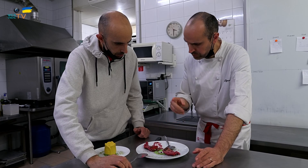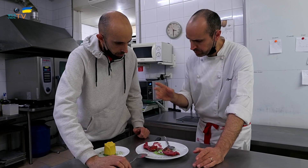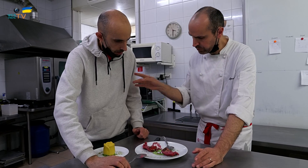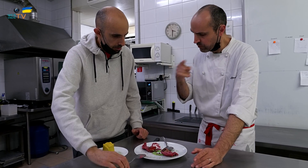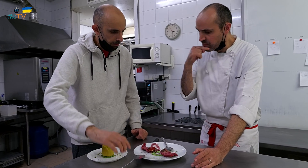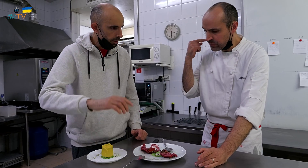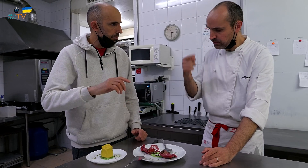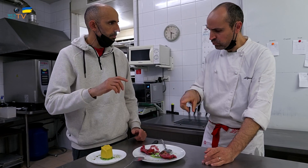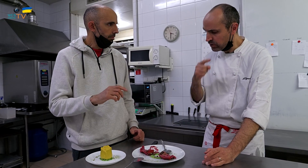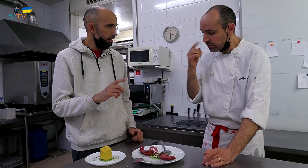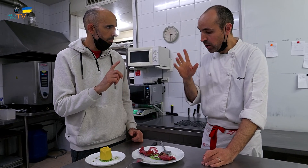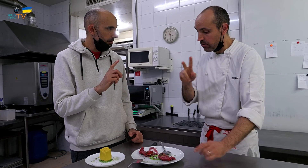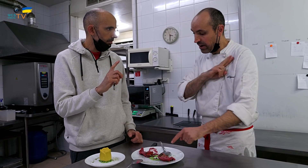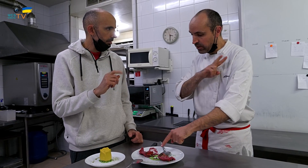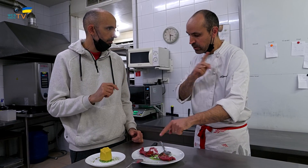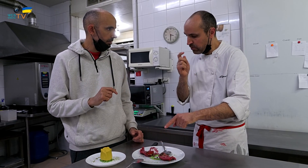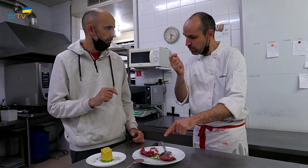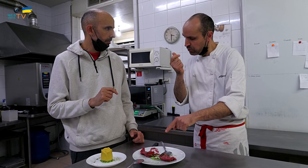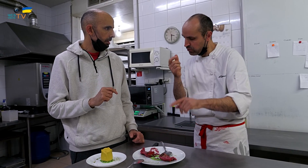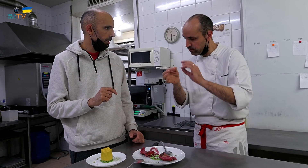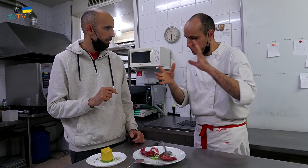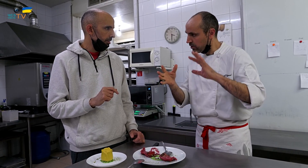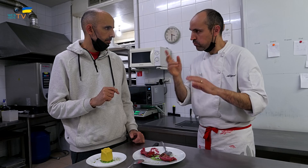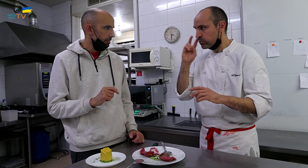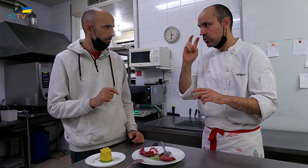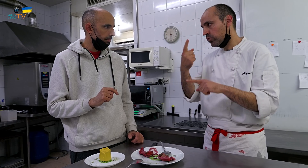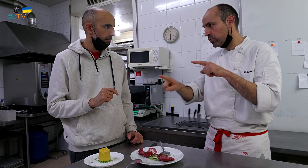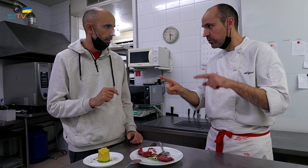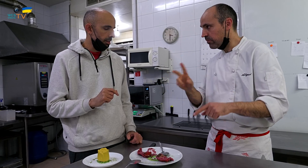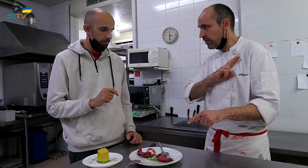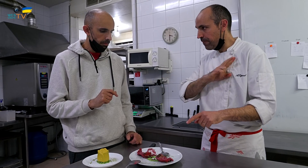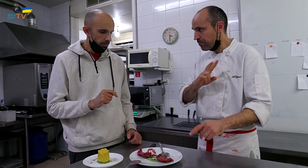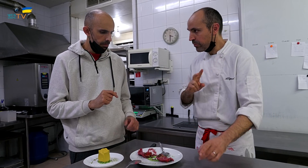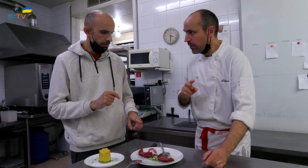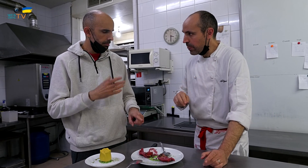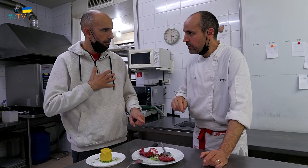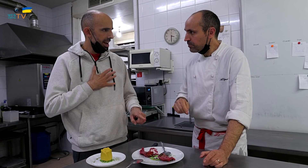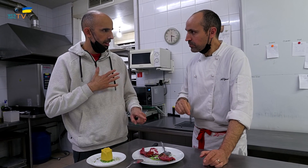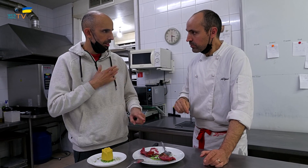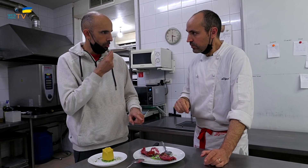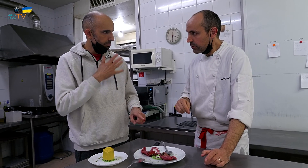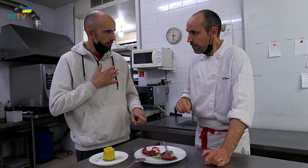Está bueno, pero el verde, no pega. Hay que buscar otro verde. ¿Es menta?